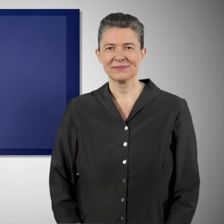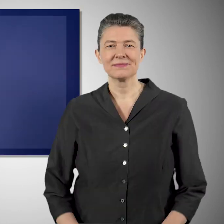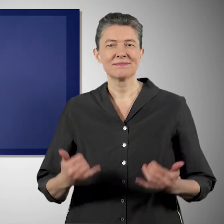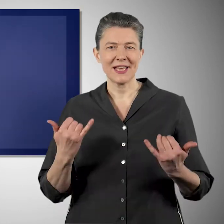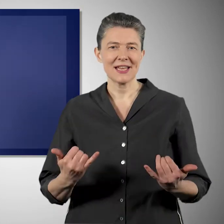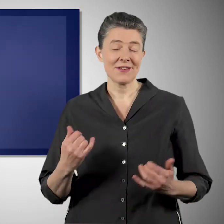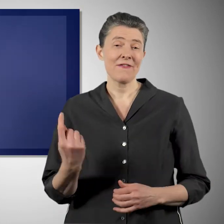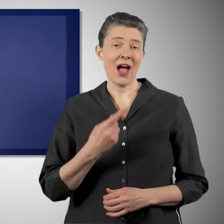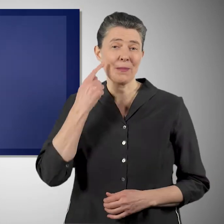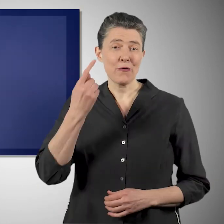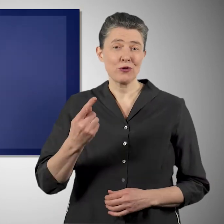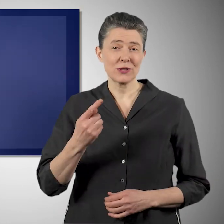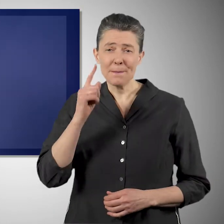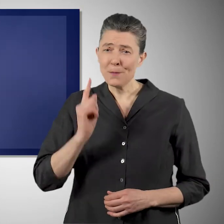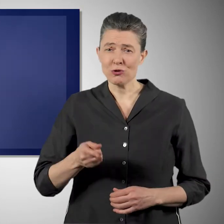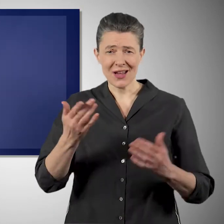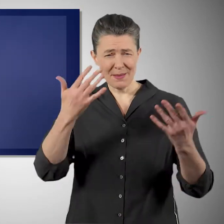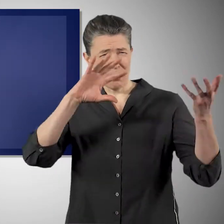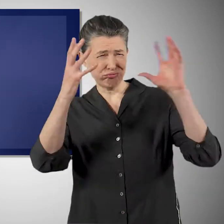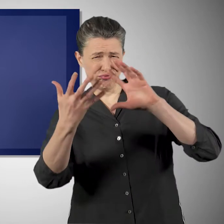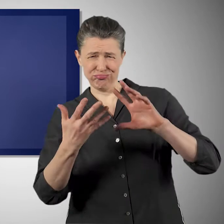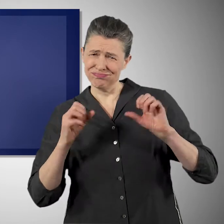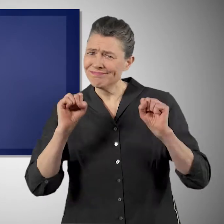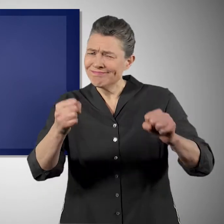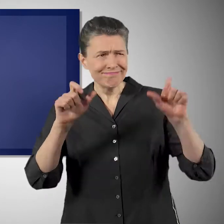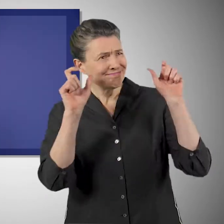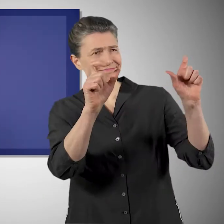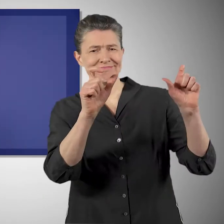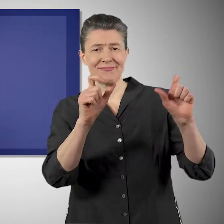Es ist ganz klar, dass wir die Klimakrise jetzt endlich energisch angehen müssen.